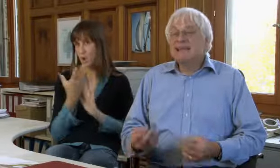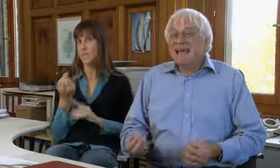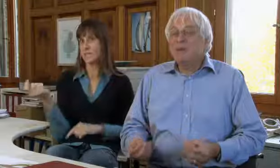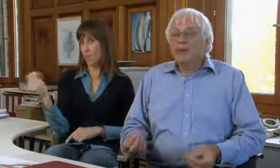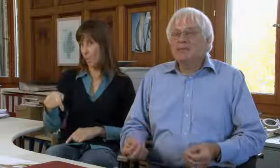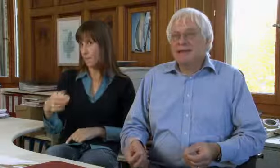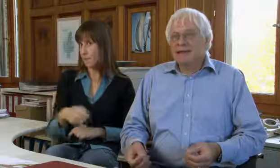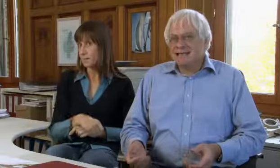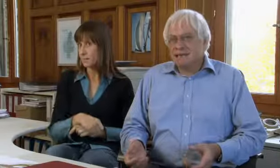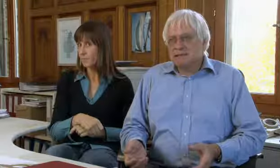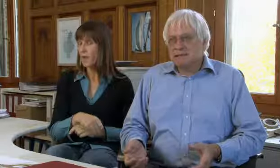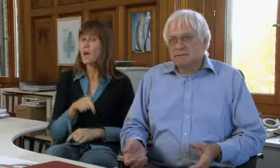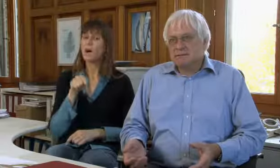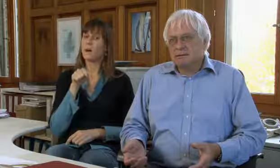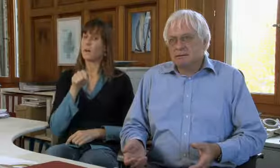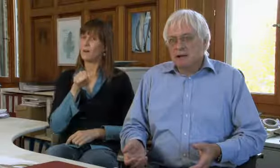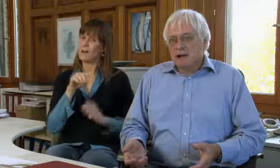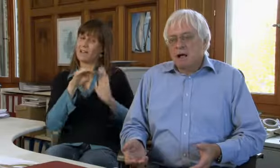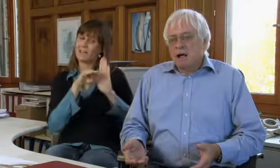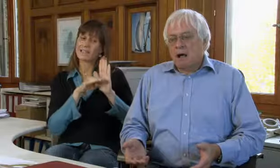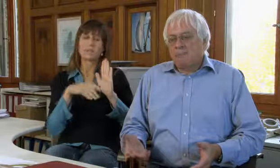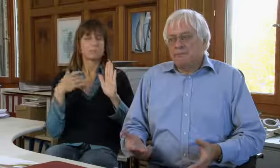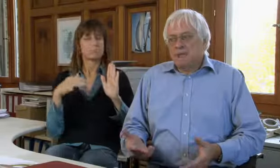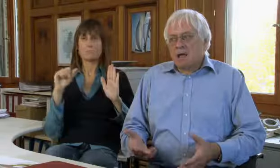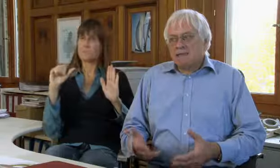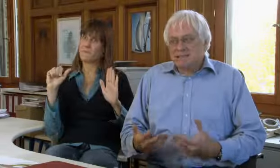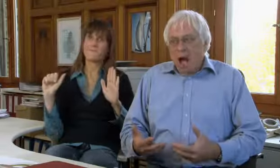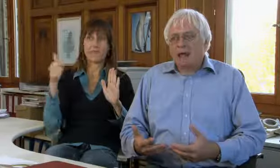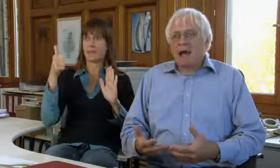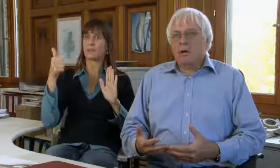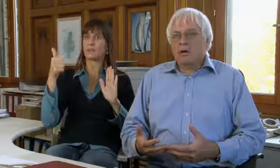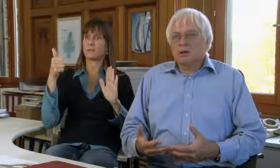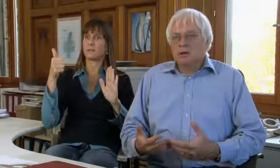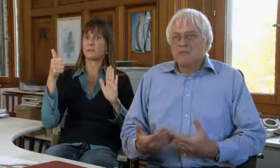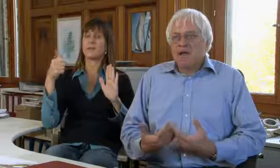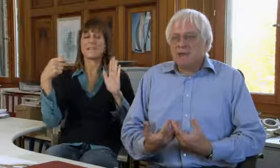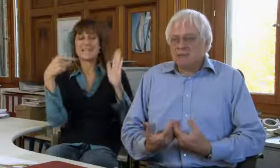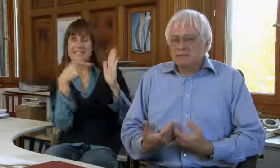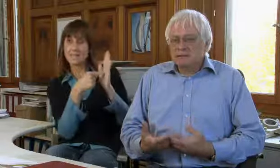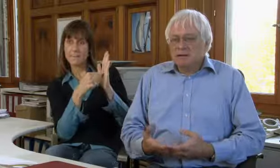Dieses sehr wichtige Gesetz sagt auch